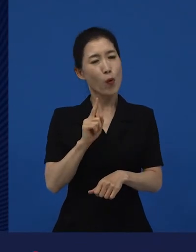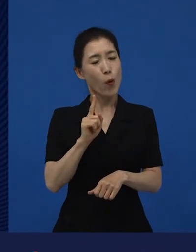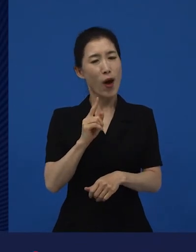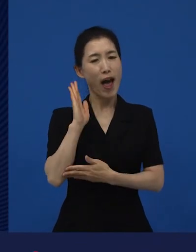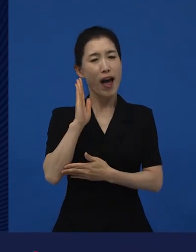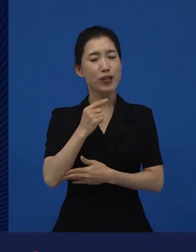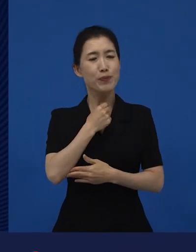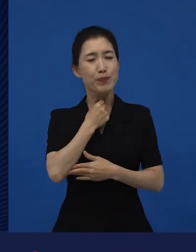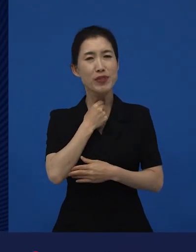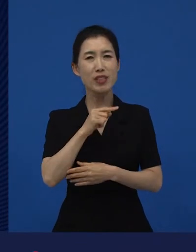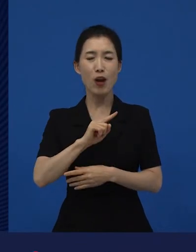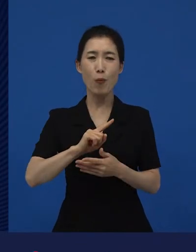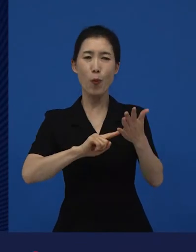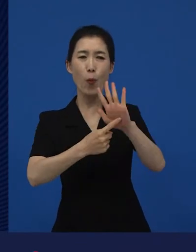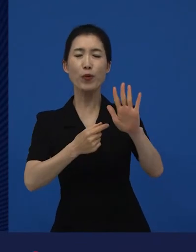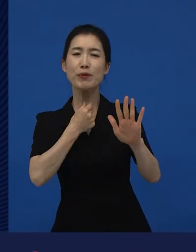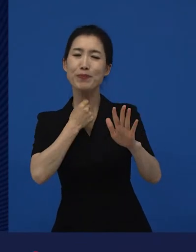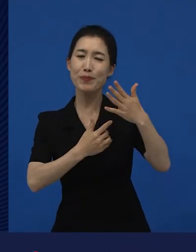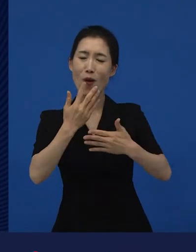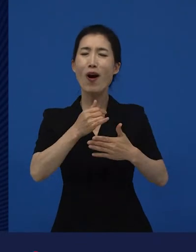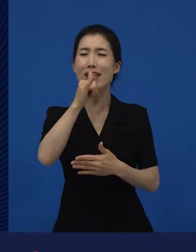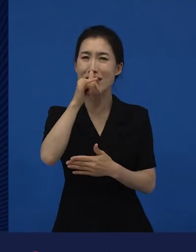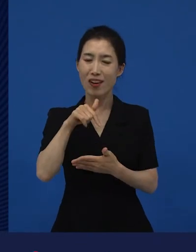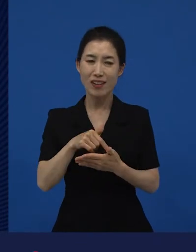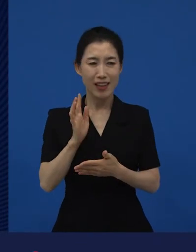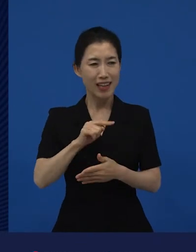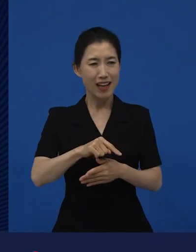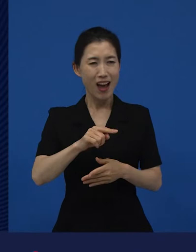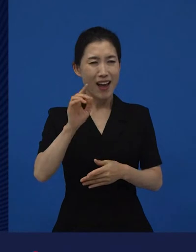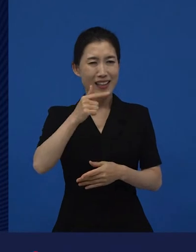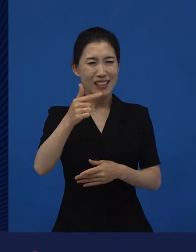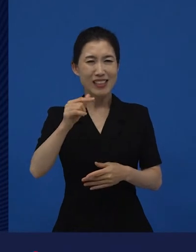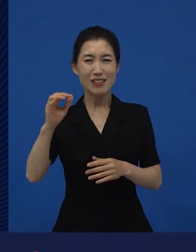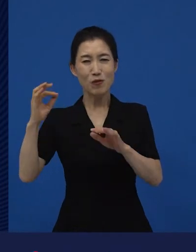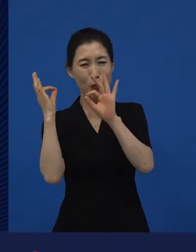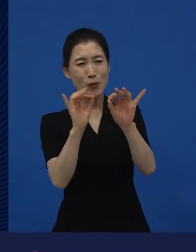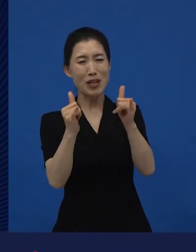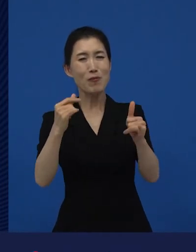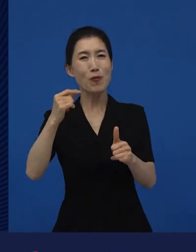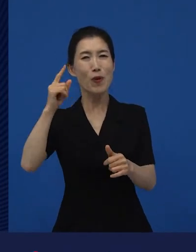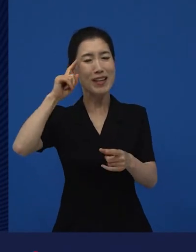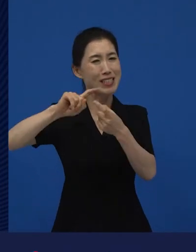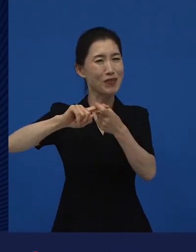일단 이거는 상업적으로 안되겠어.‘, ‘이런 영화를 누가 보겠어?‘라고 하는